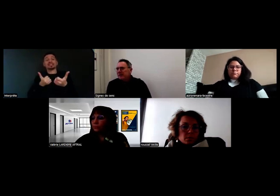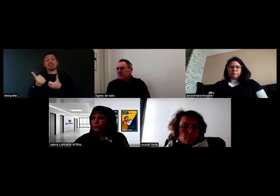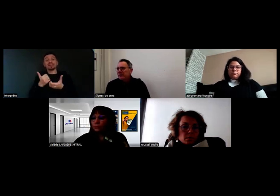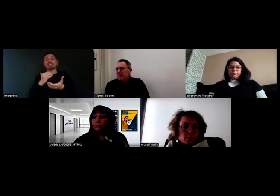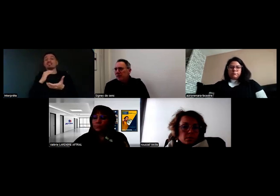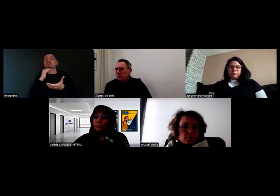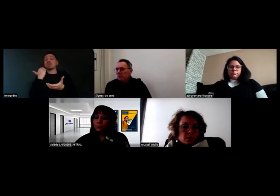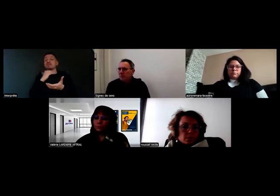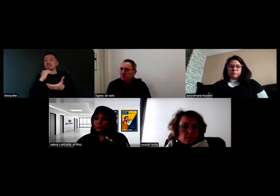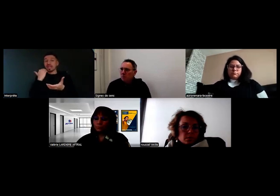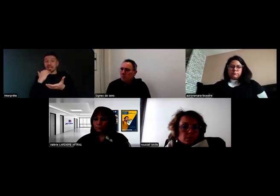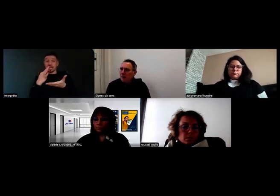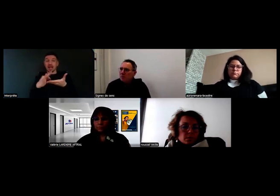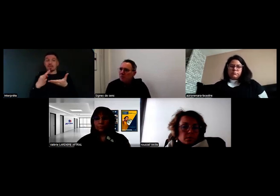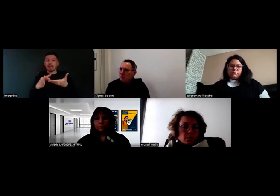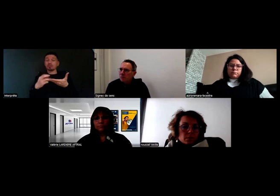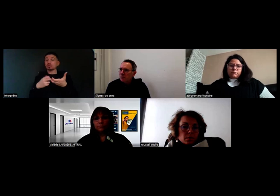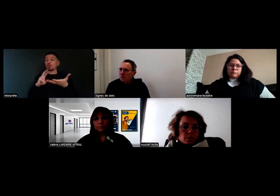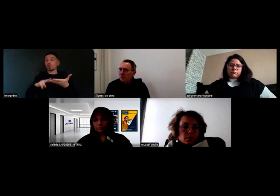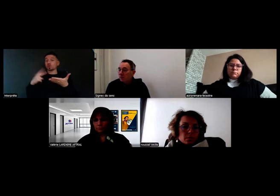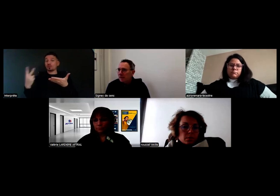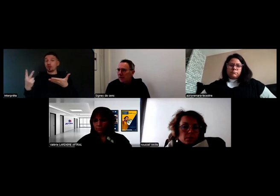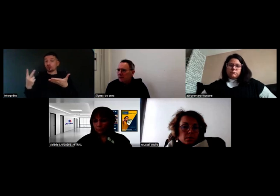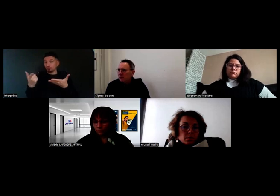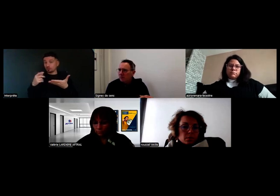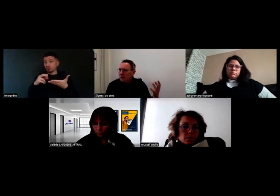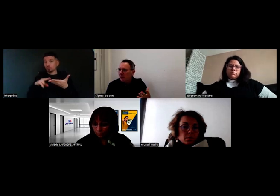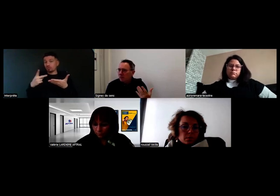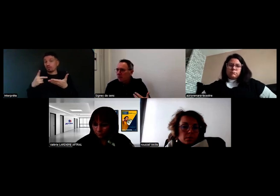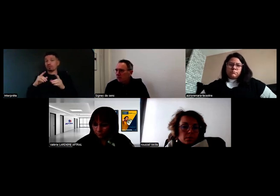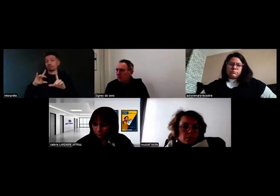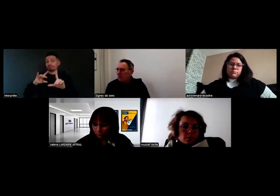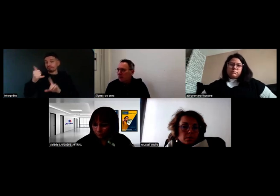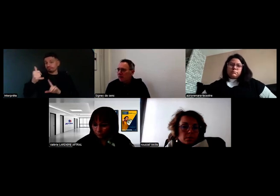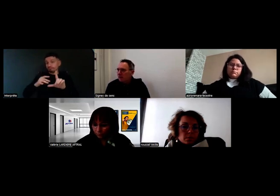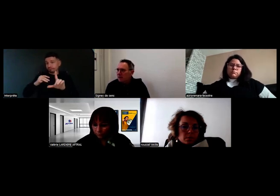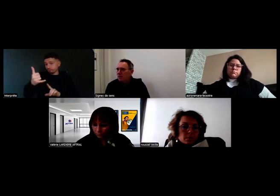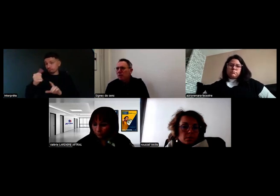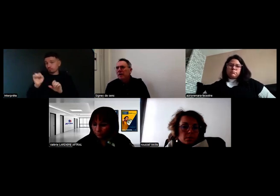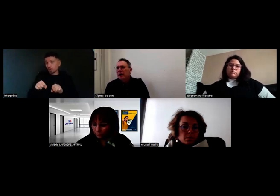qui permettent d'avoir une traduction en direct, via quelqu'un en visio,